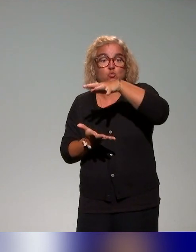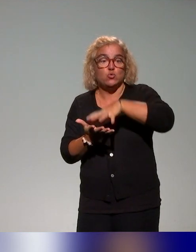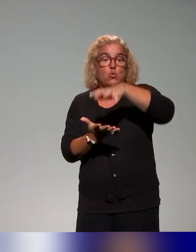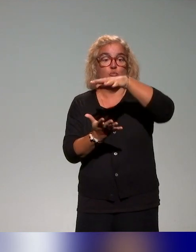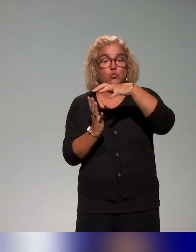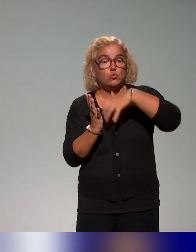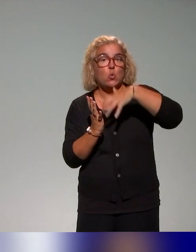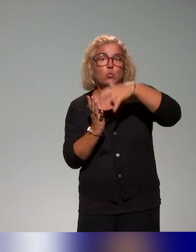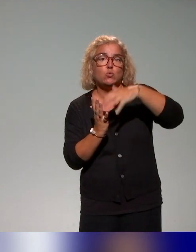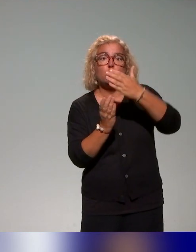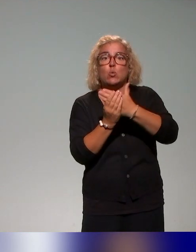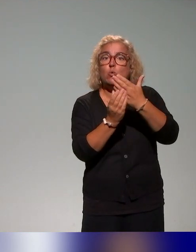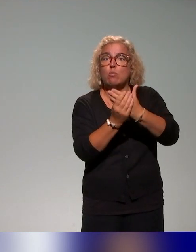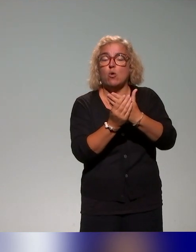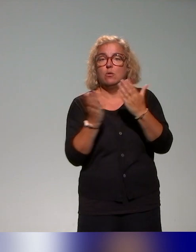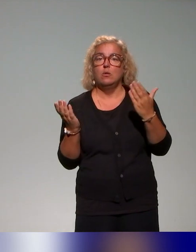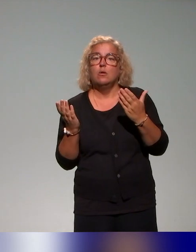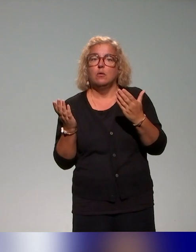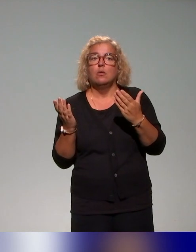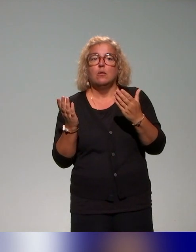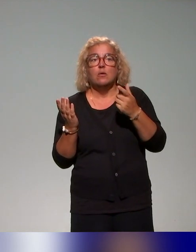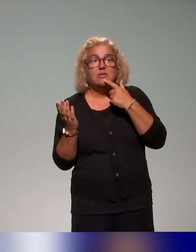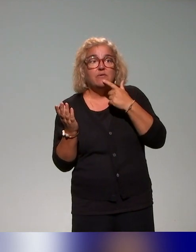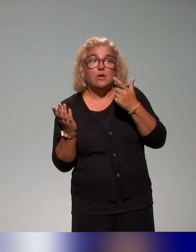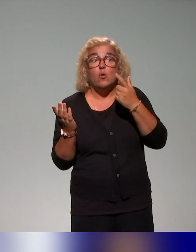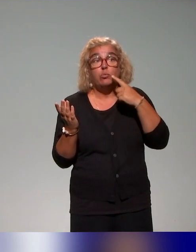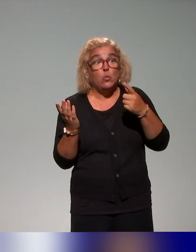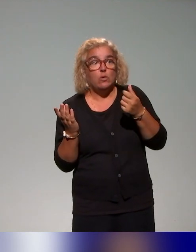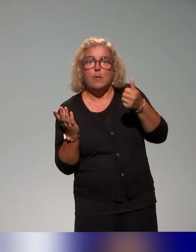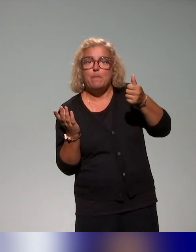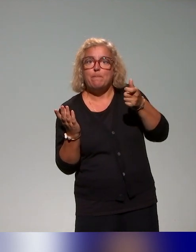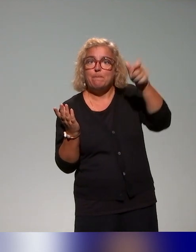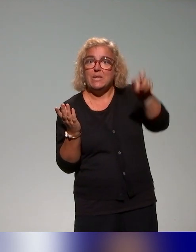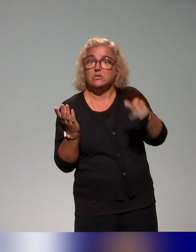que les conseillers et ingénieurs pédagogiques pourraient utiliser et déployer dans les établissements.